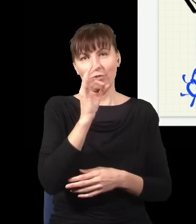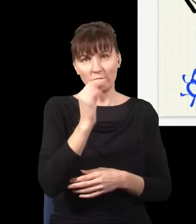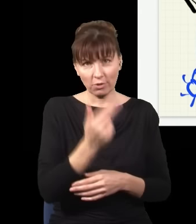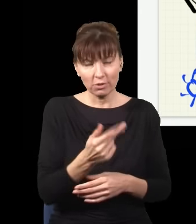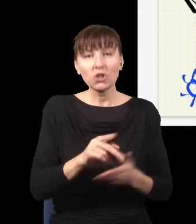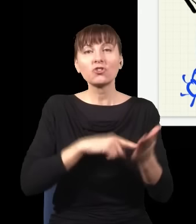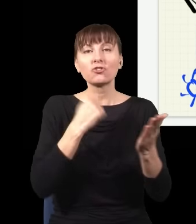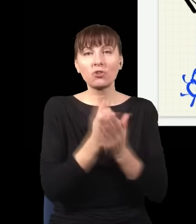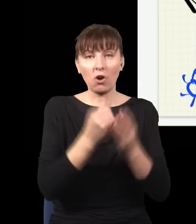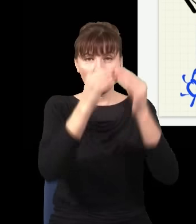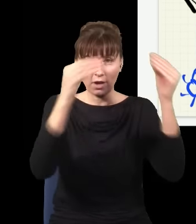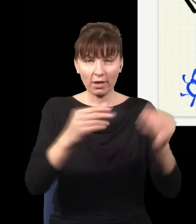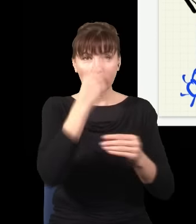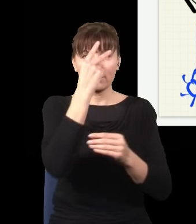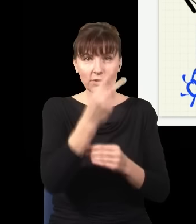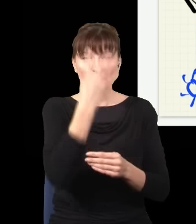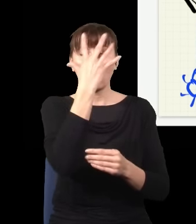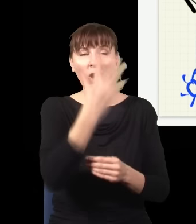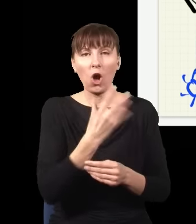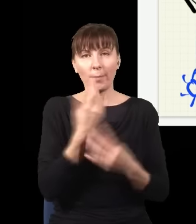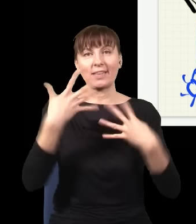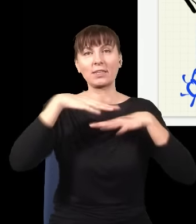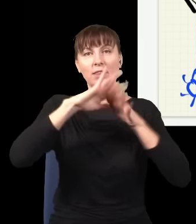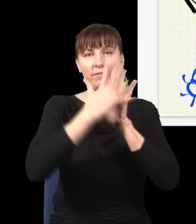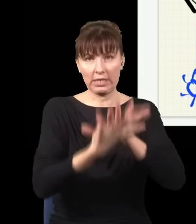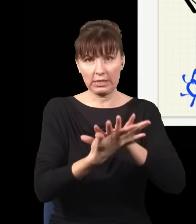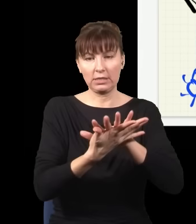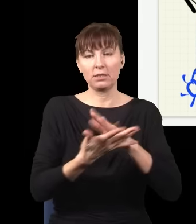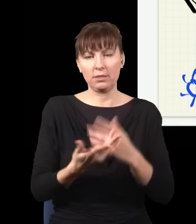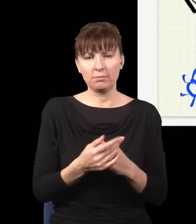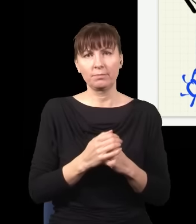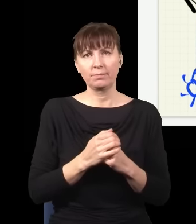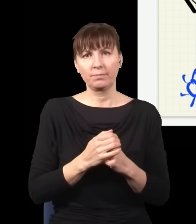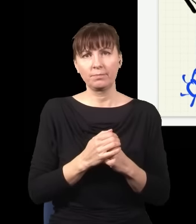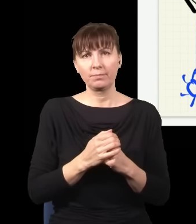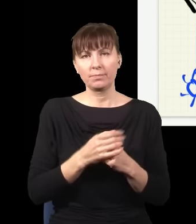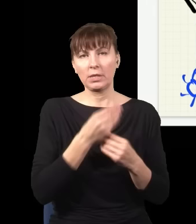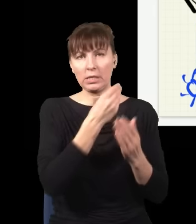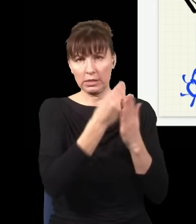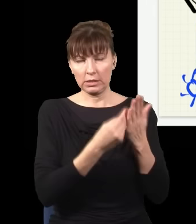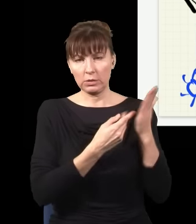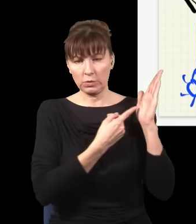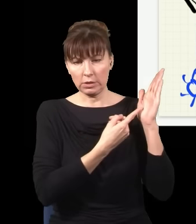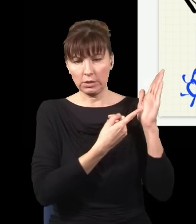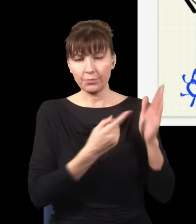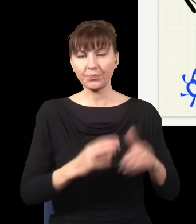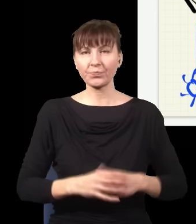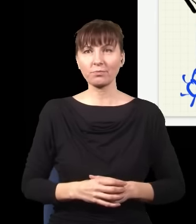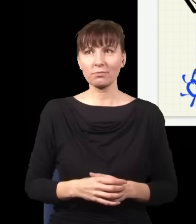mniej więcej taki, tak będę rysował poglądowo mniej więcej. I teraz tak, ludzie zwariowali, jak sobie zdali z tego sprawę, i zaczęli myśleć: